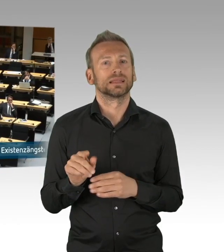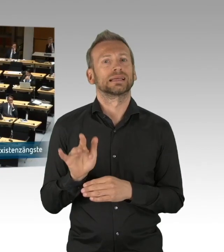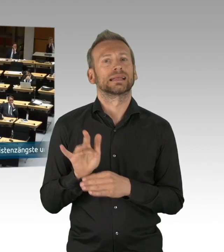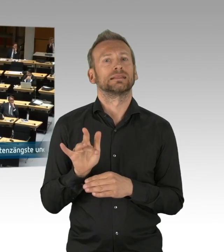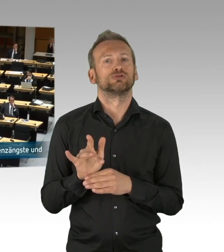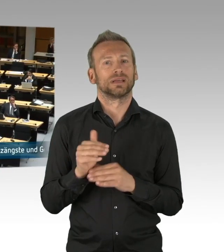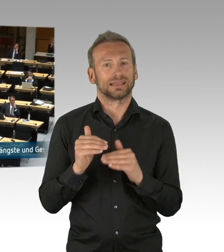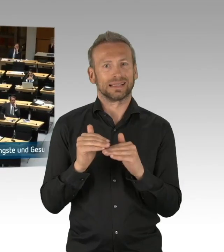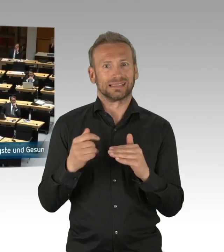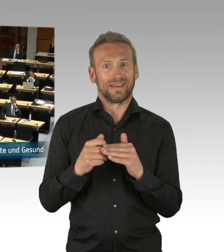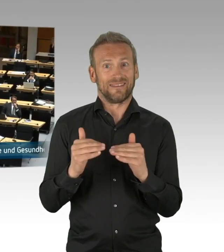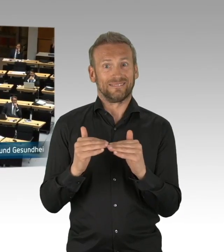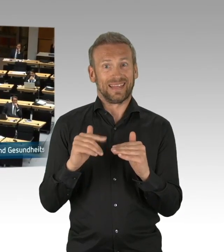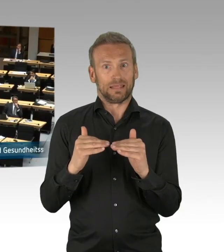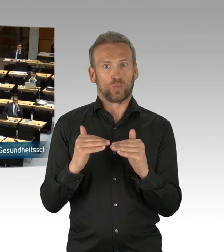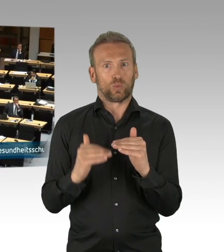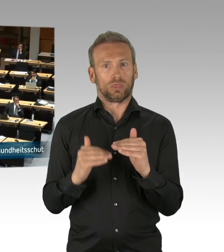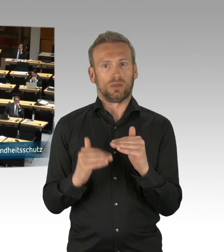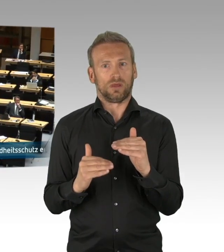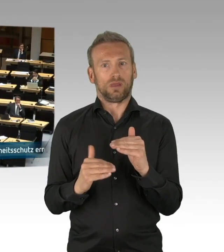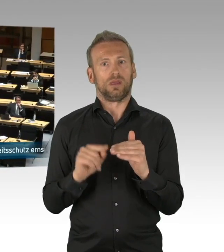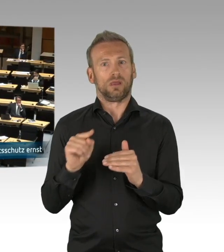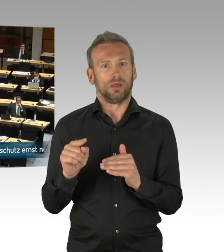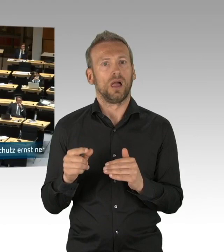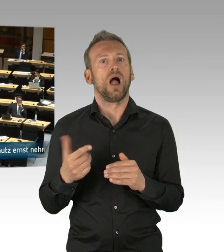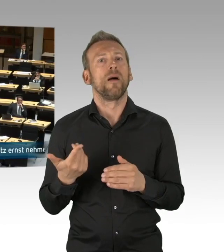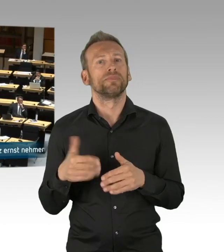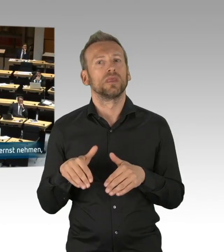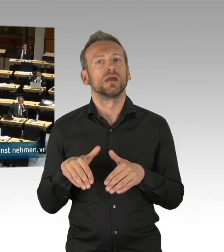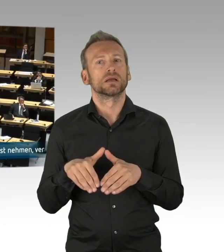von daher bewerten wir als AfD-Fraktion diese neue Lage eben neu.